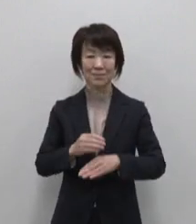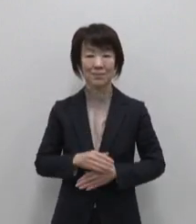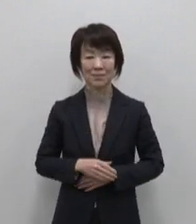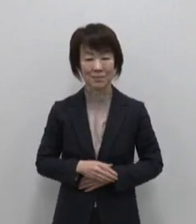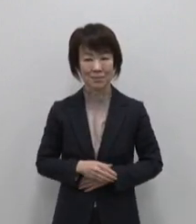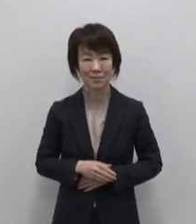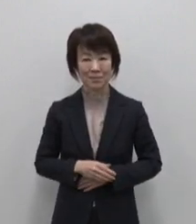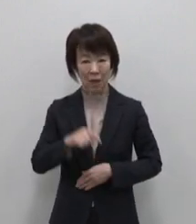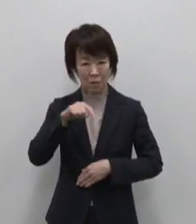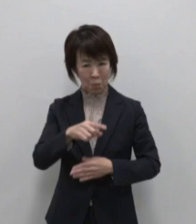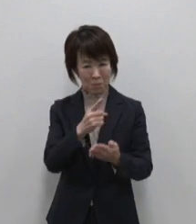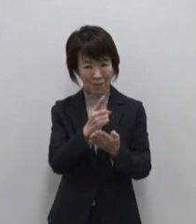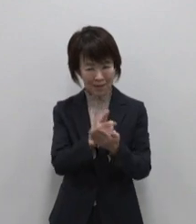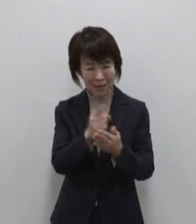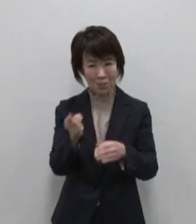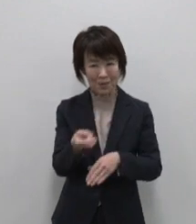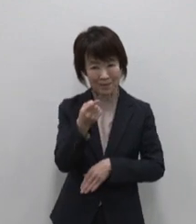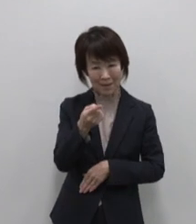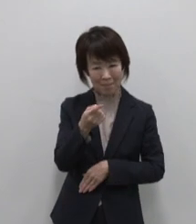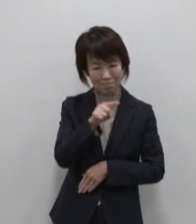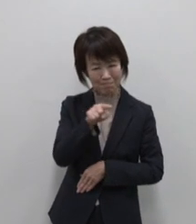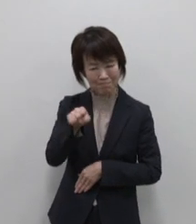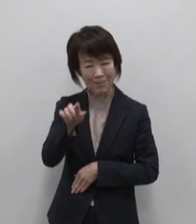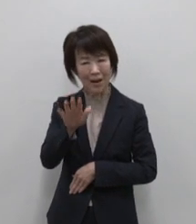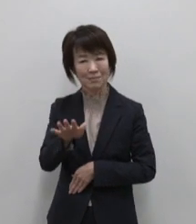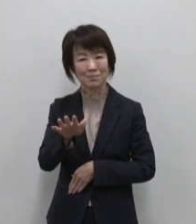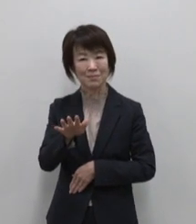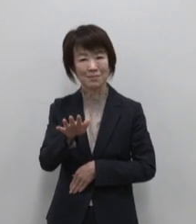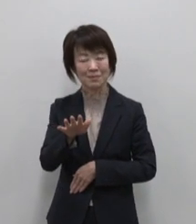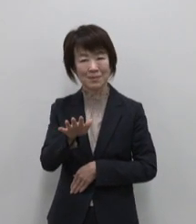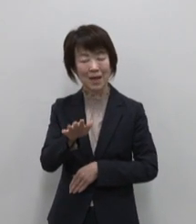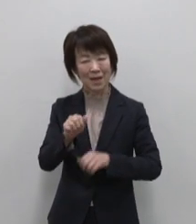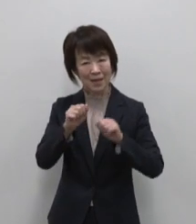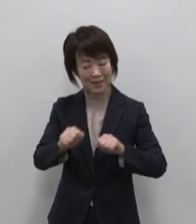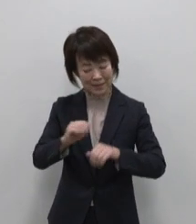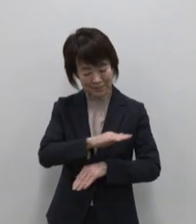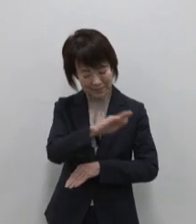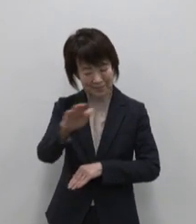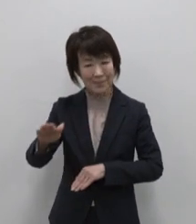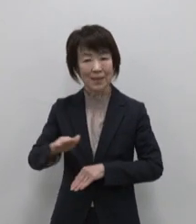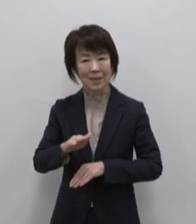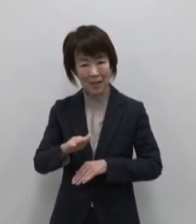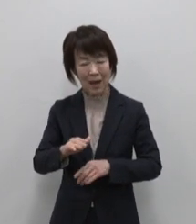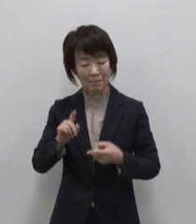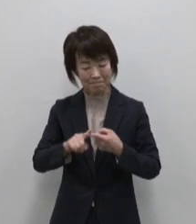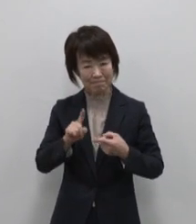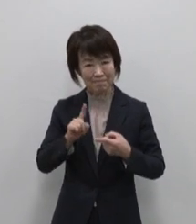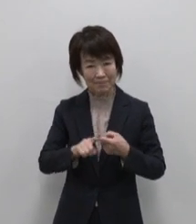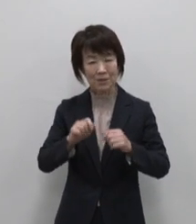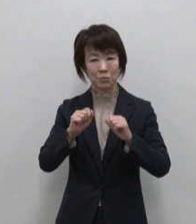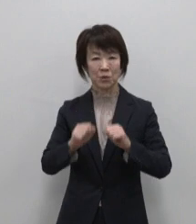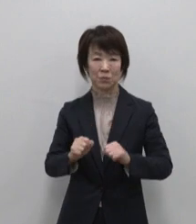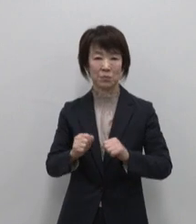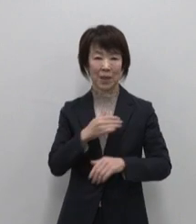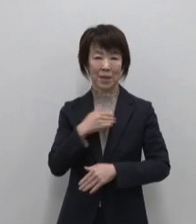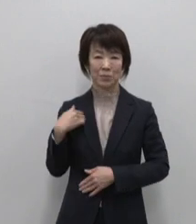ここにしかない大自然を生きとし 生けるもの全てが らしくを生きるこの島は この島は